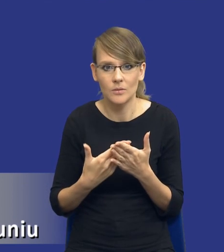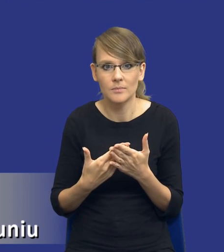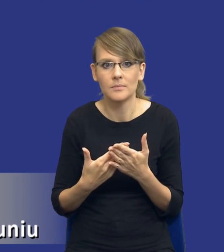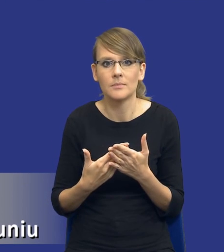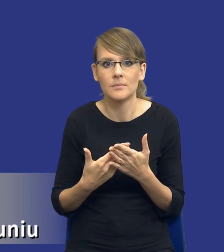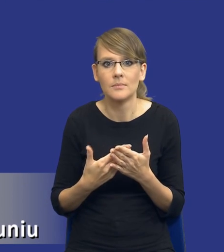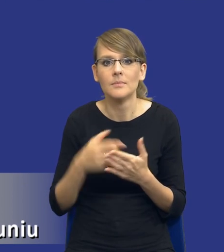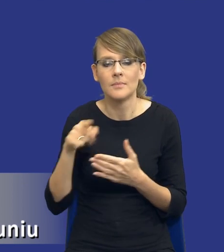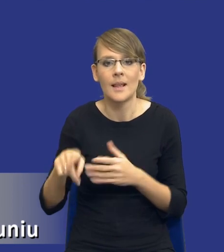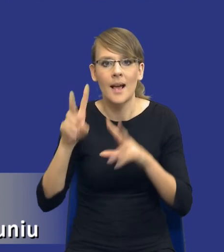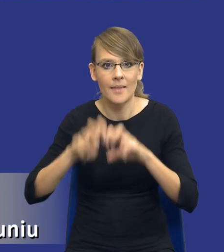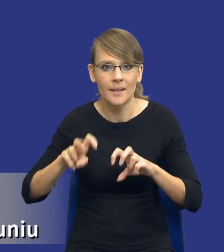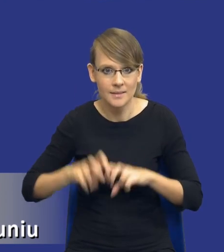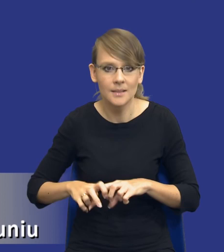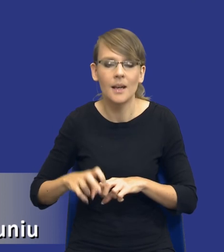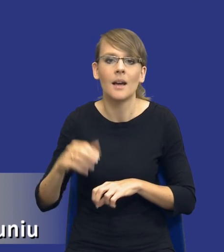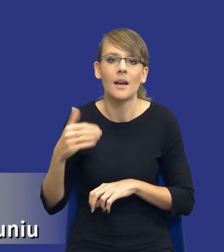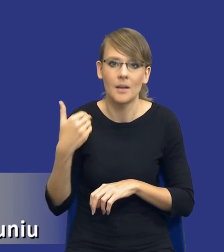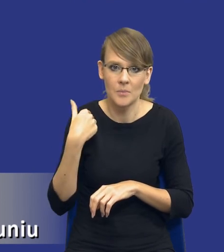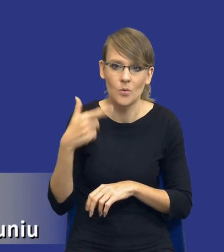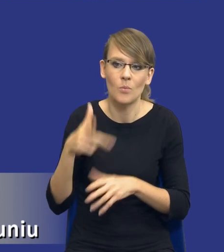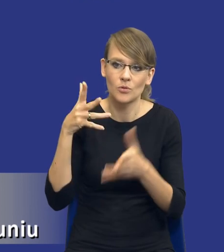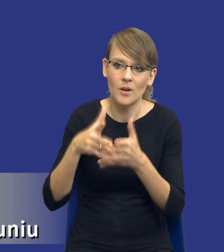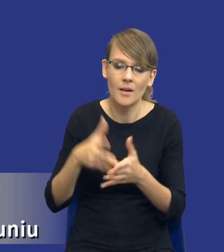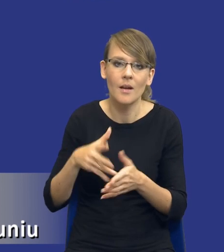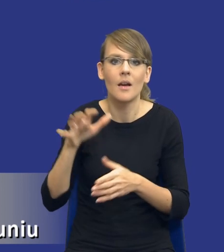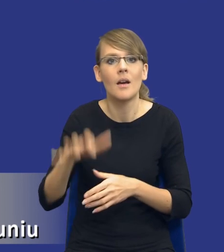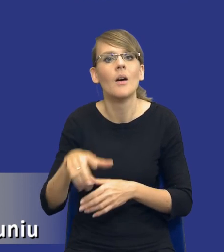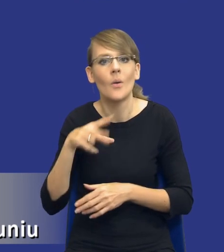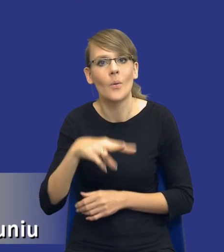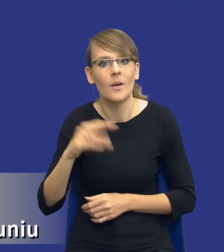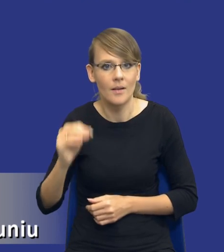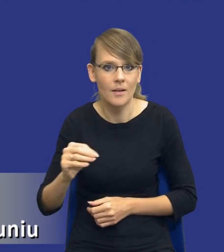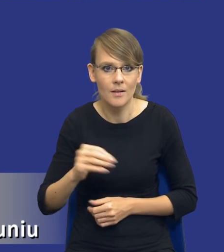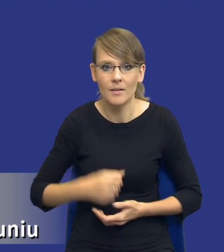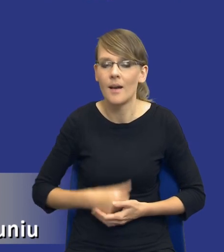taka analiza została przewidziana dla postępowań unijnych, a nie została przewidziana dla postępowań krajowych. No